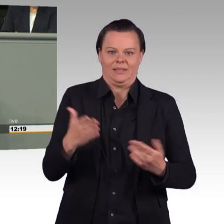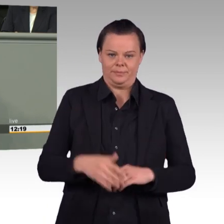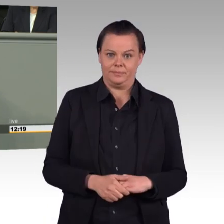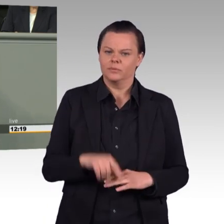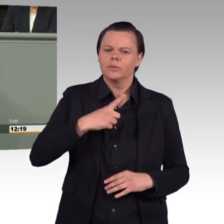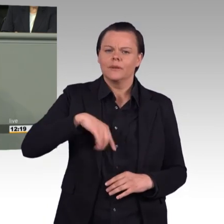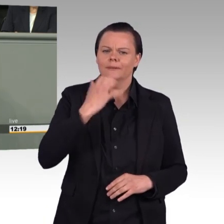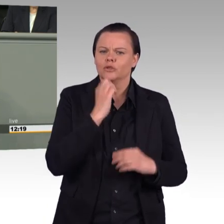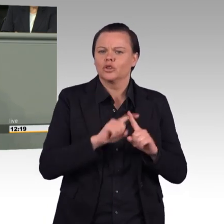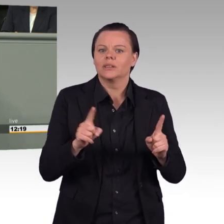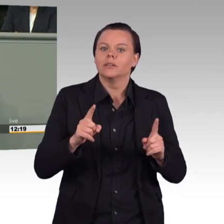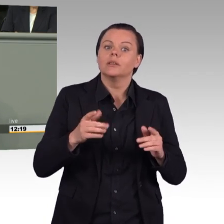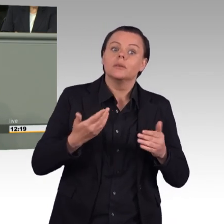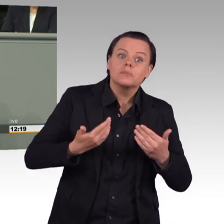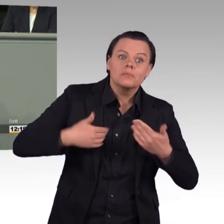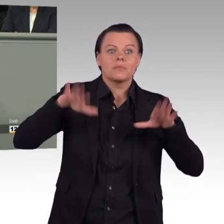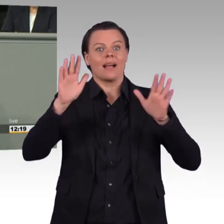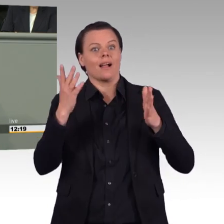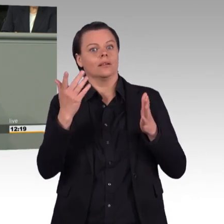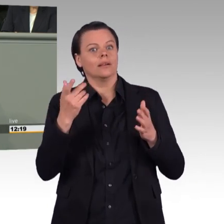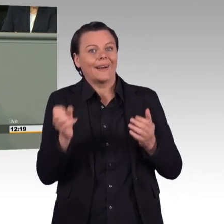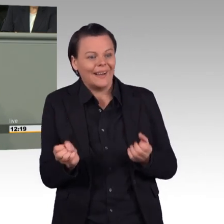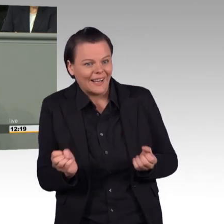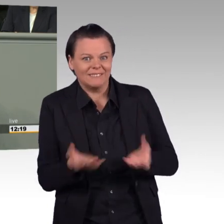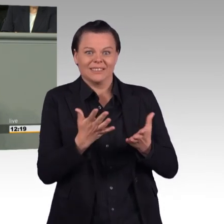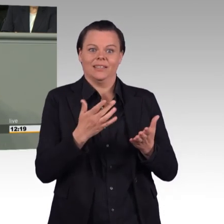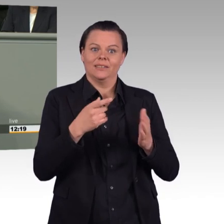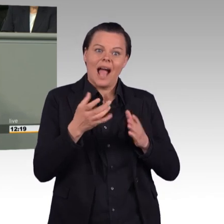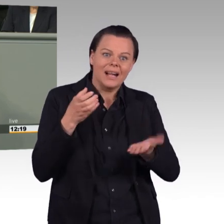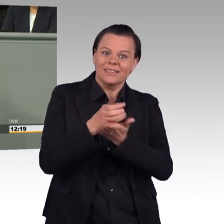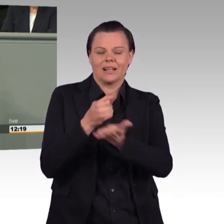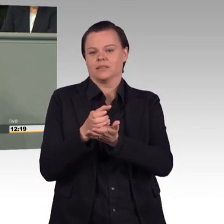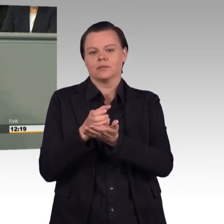(Beifall) Im Prinzip haben wir hier das Eingeständnis von Ihnen,